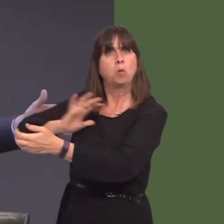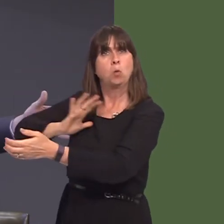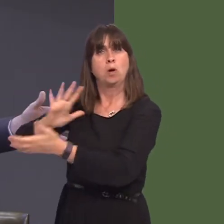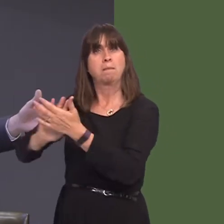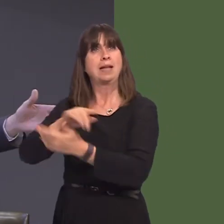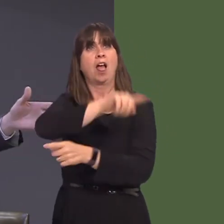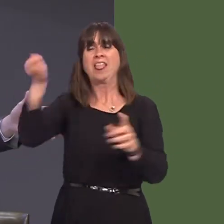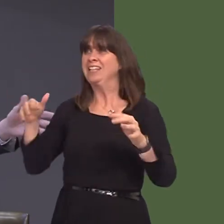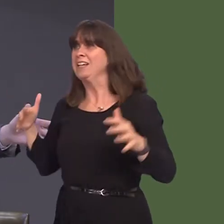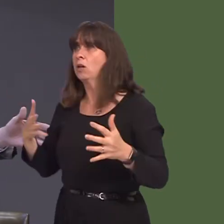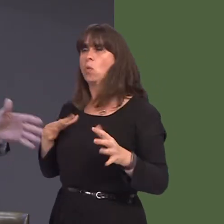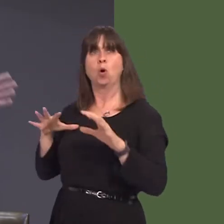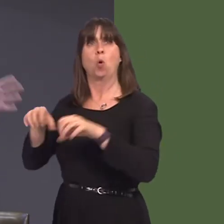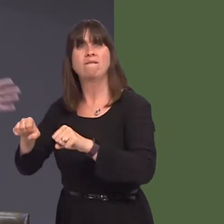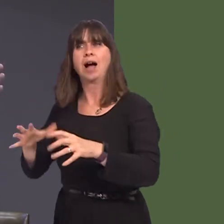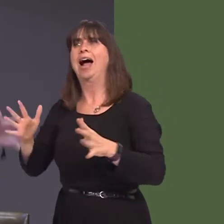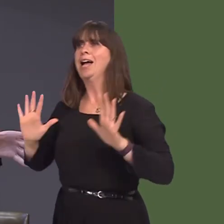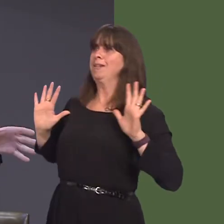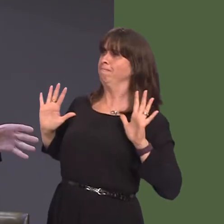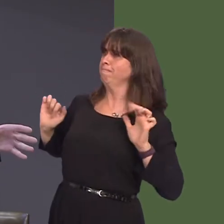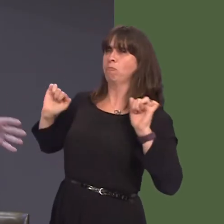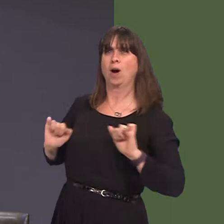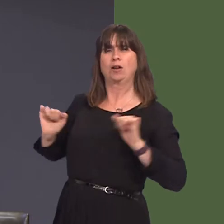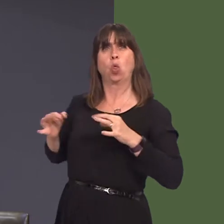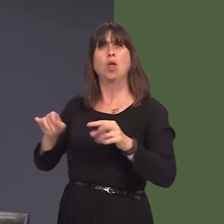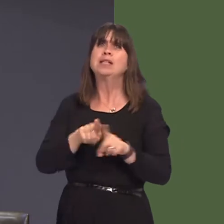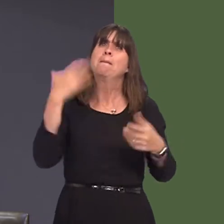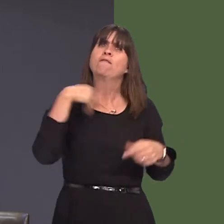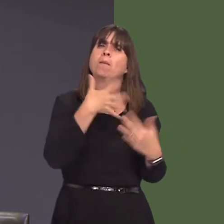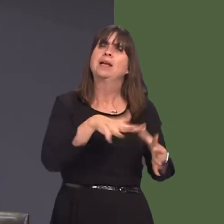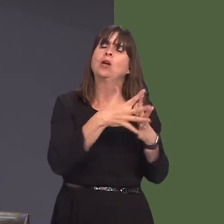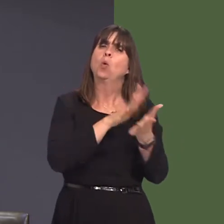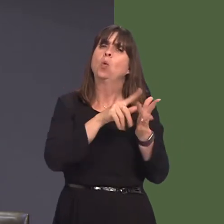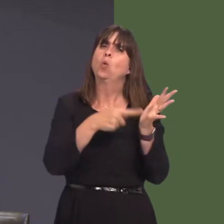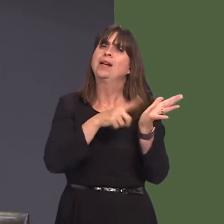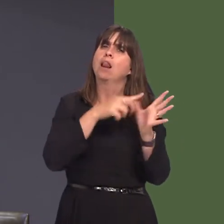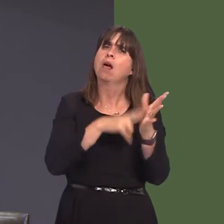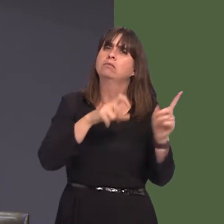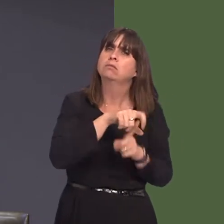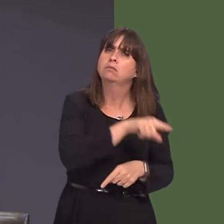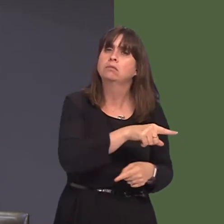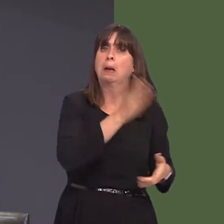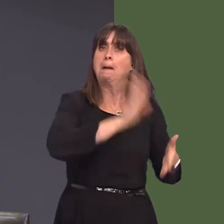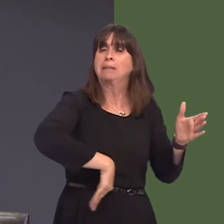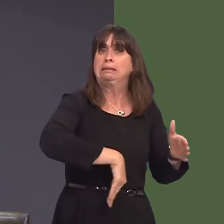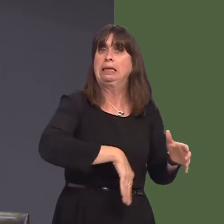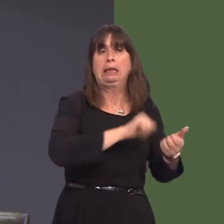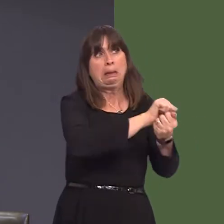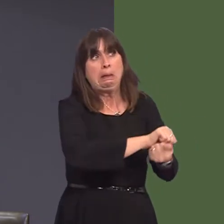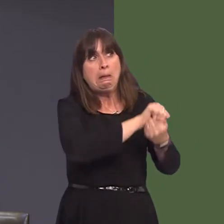a hynny yn ei dro yn golygu nad oedd yn bosib prosesu llaeth yn yr ardal honno. Ac mae hynny'n